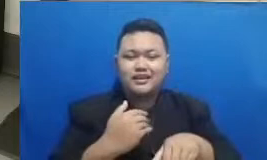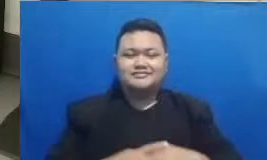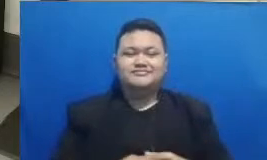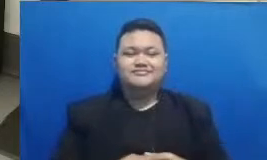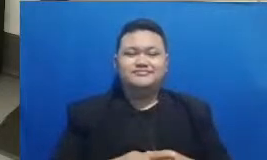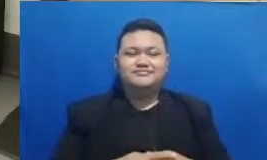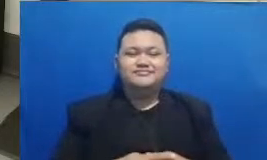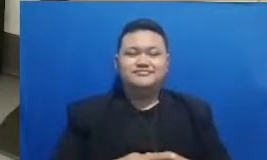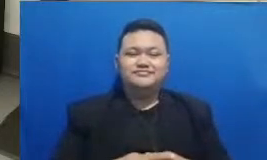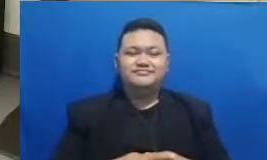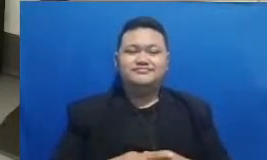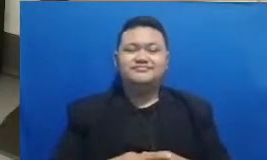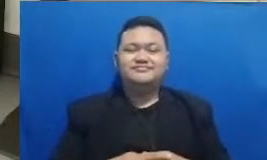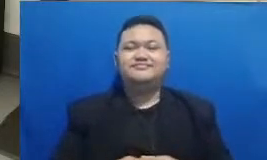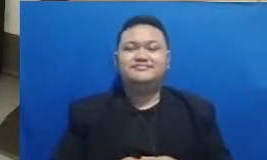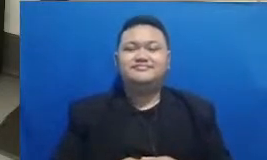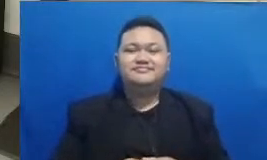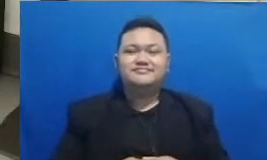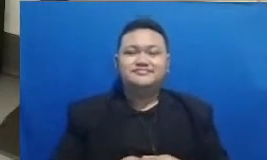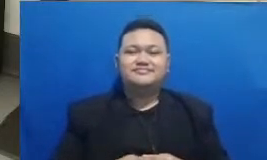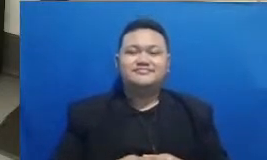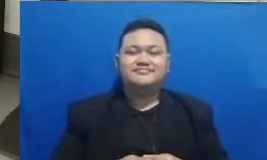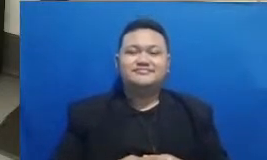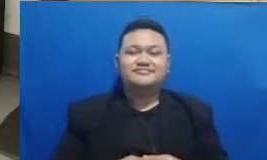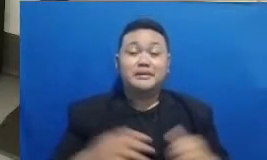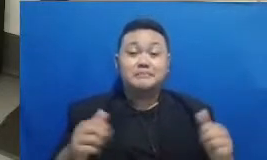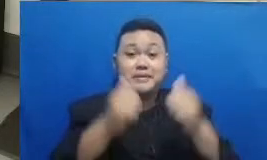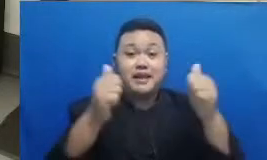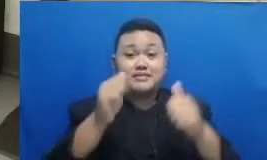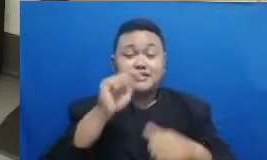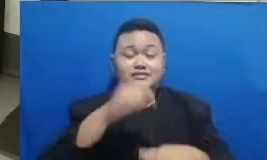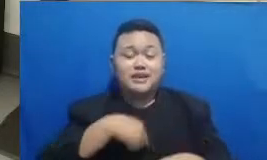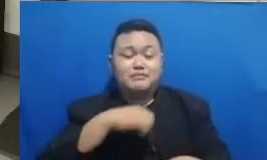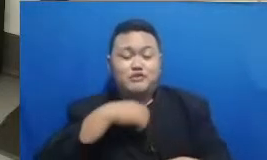tenang aja bapak dan ibu sehingga lupa pemenangnya akan saya umumkan sekarang baik pemenangnya adalah